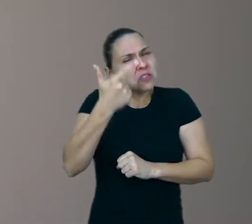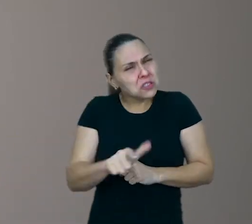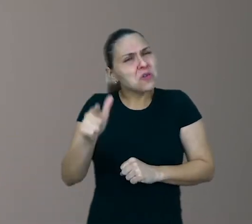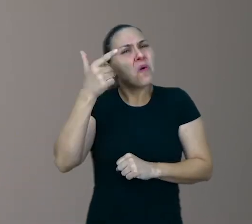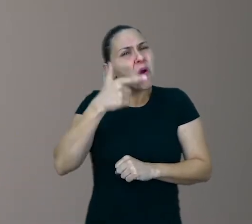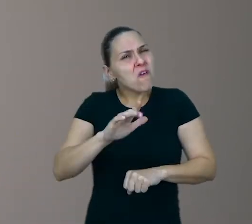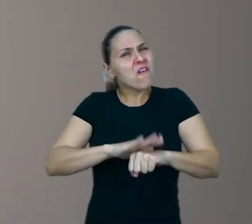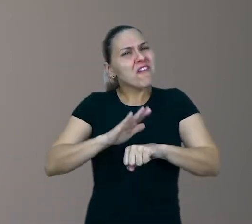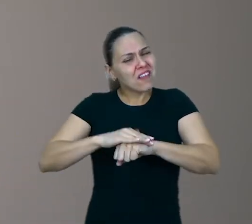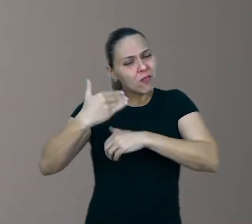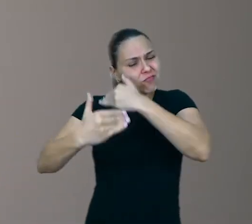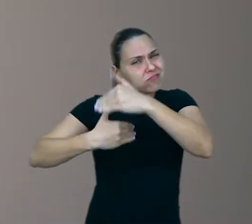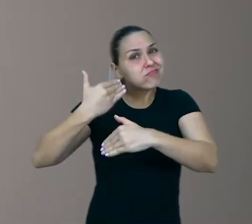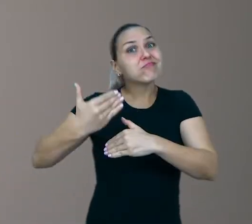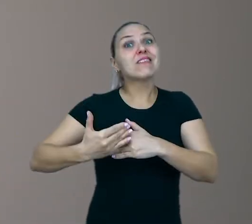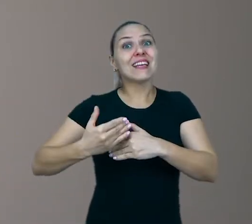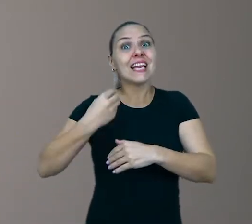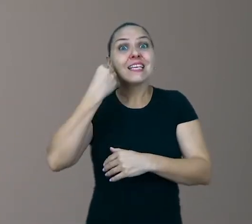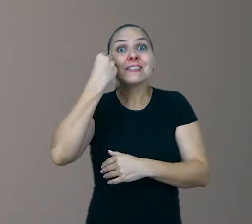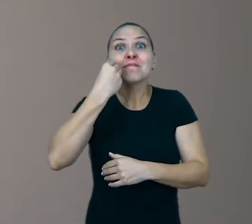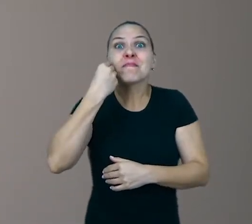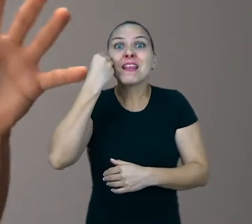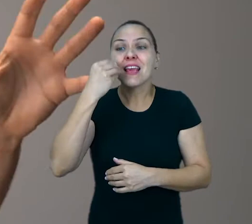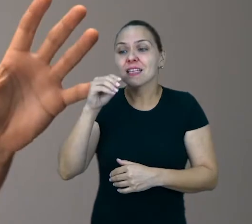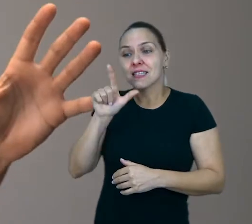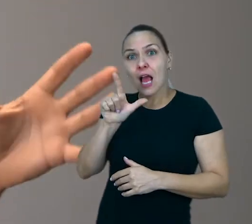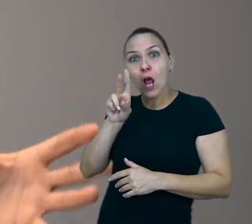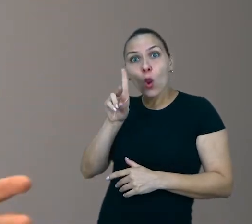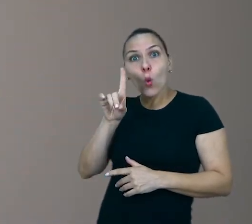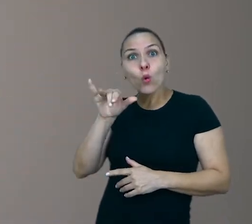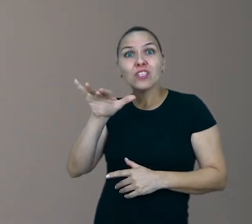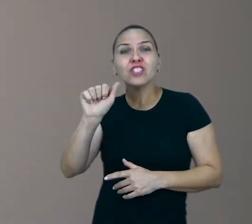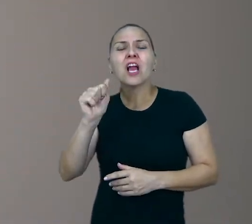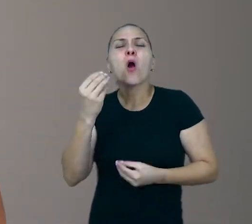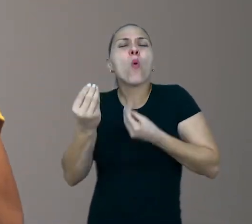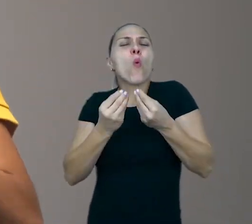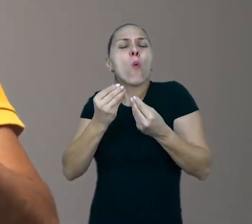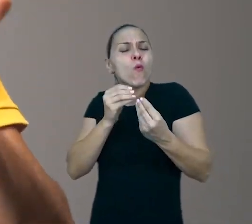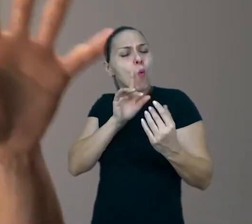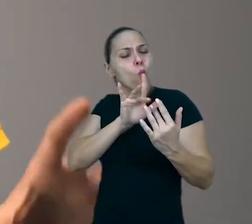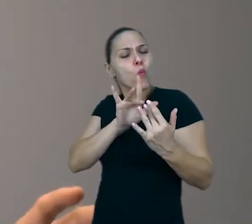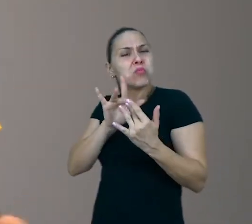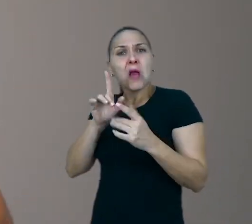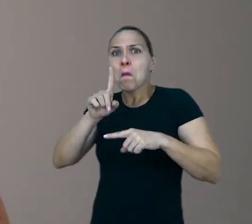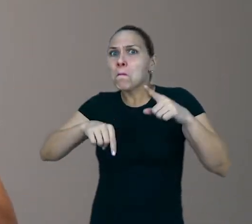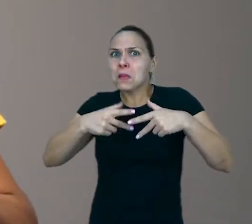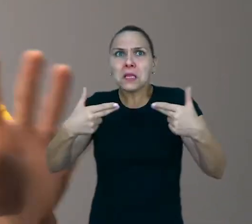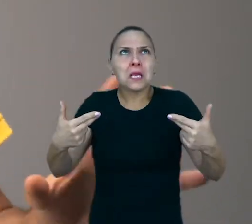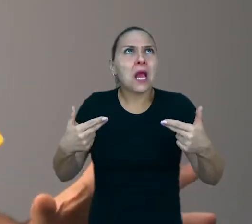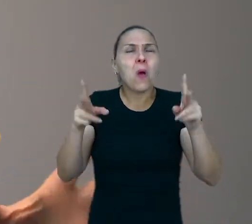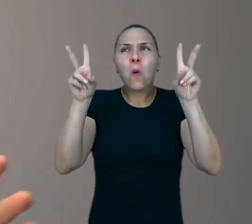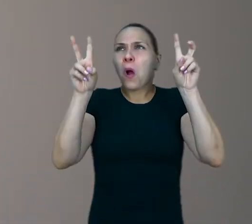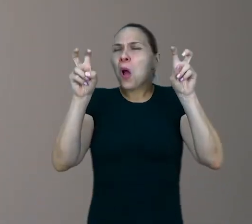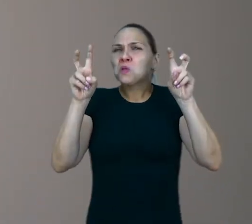A Experiência lúdica, ela pode nascer do contato com qualquer tipo de material e qualquer assunto, os mais inusitados...